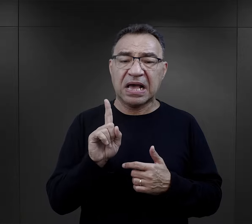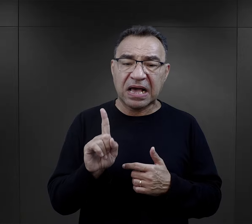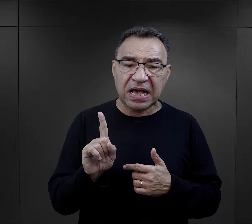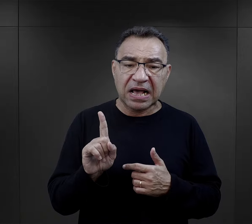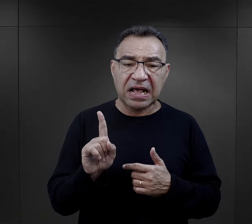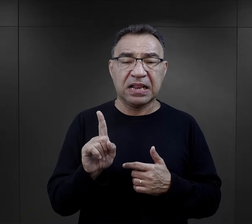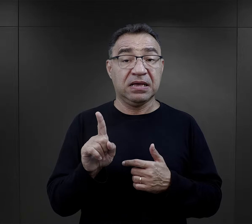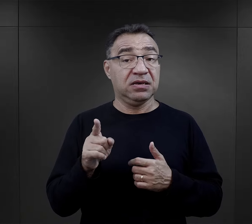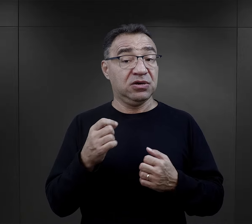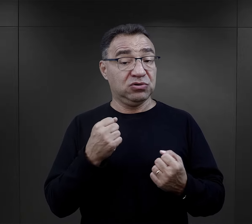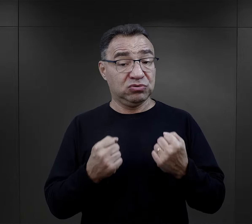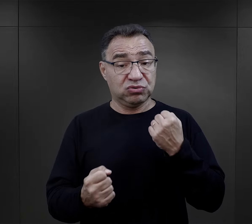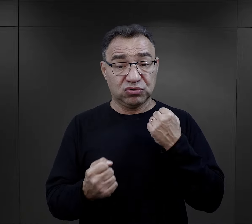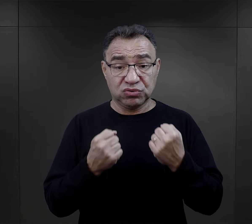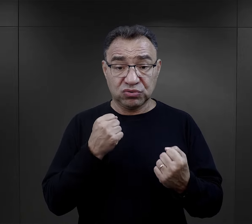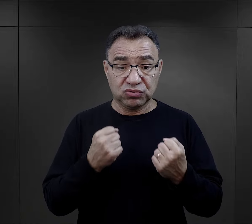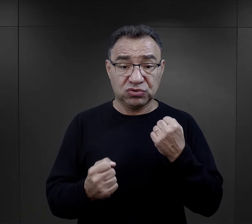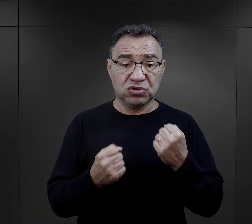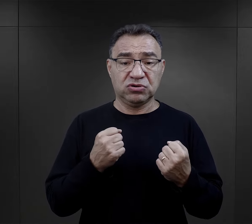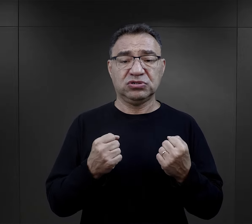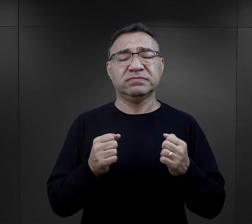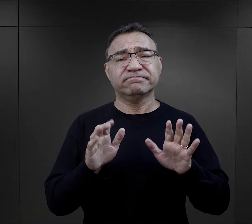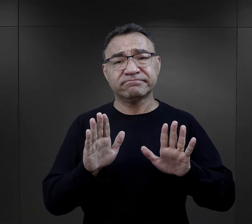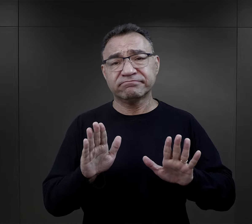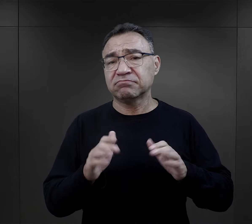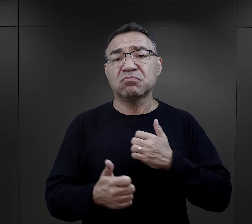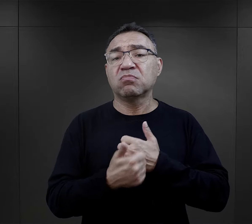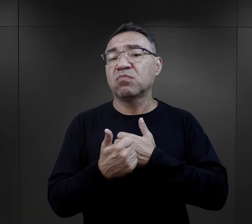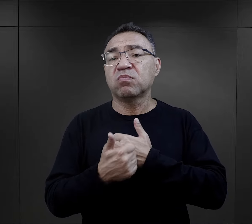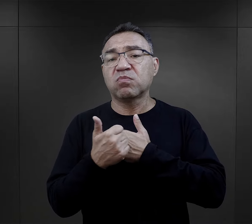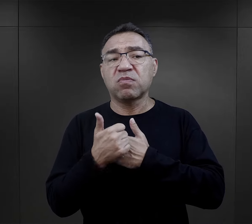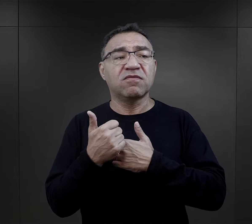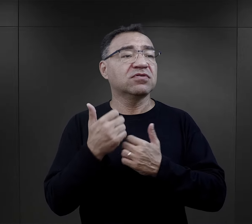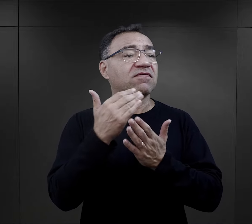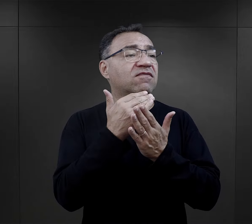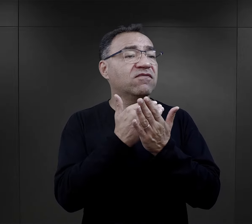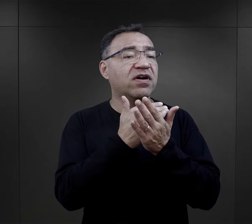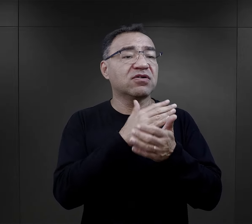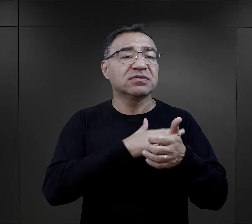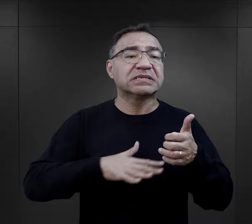te trudności, z którymi się spotykali, raczej wynikały właśnie z tych trudnych warunków bytowania.